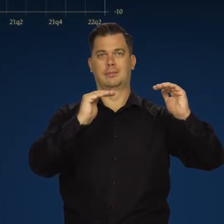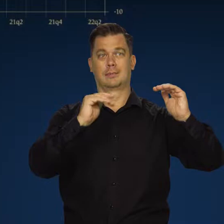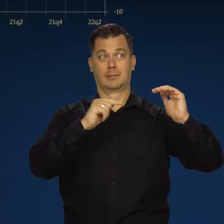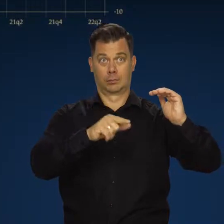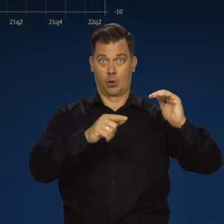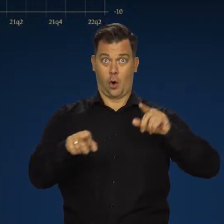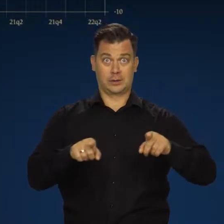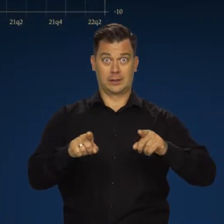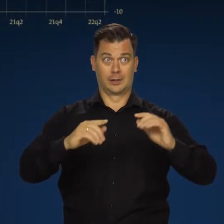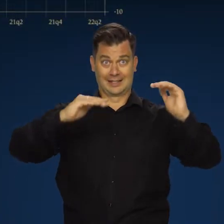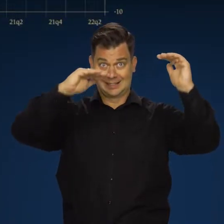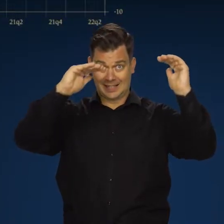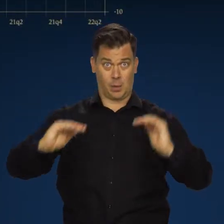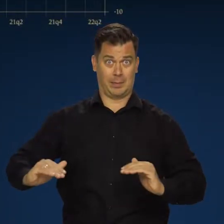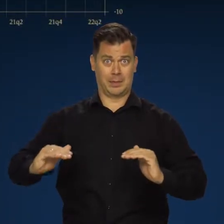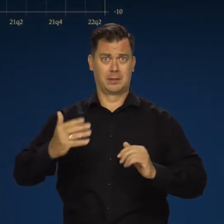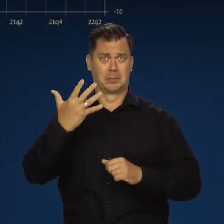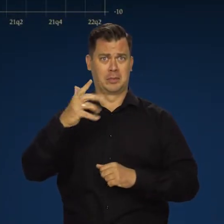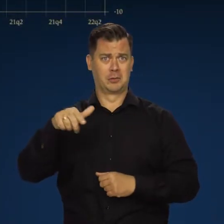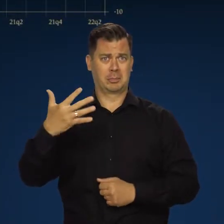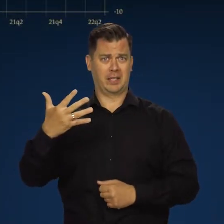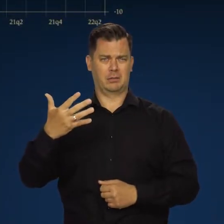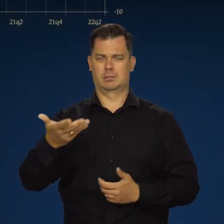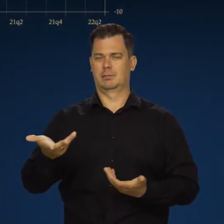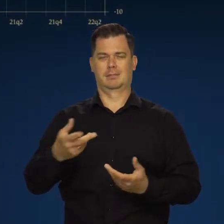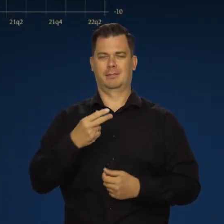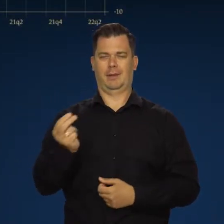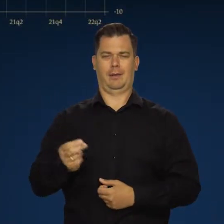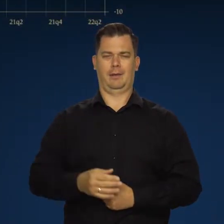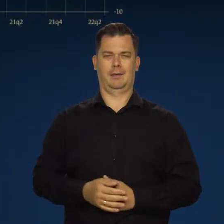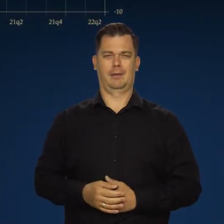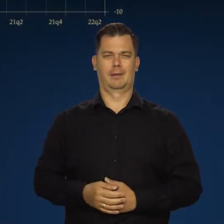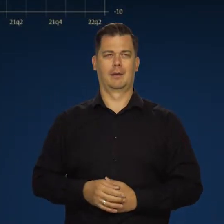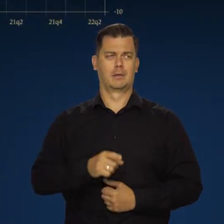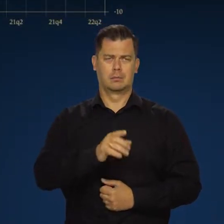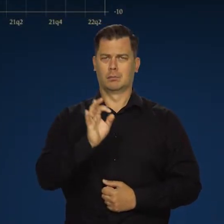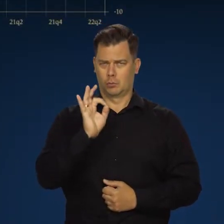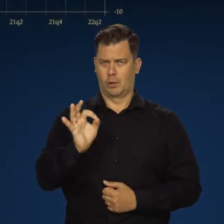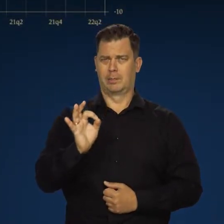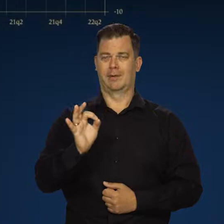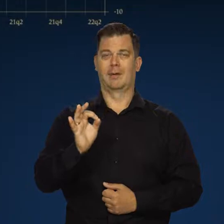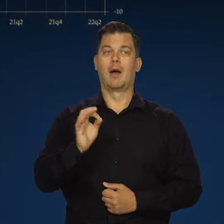Nie mamy do czynienia z żadnym załamaniem tempa wzrostu gospodarczego i one są przyzwoite,